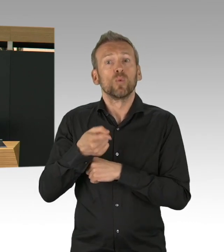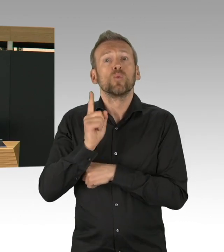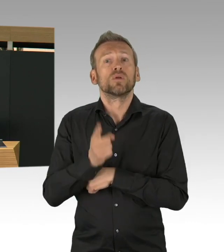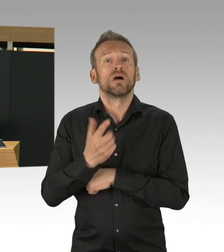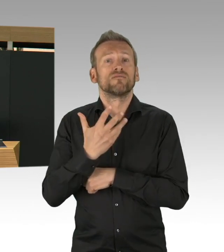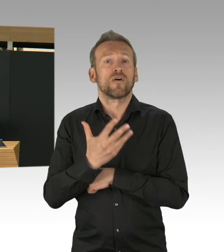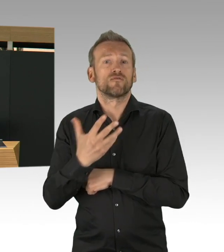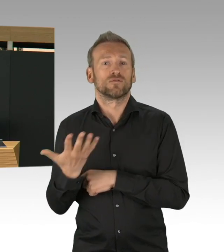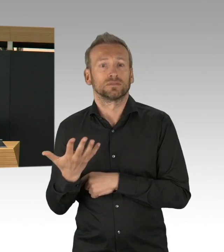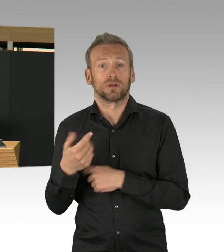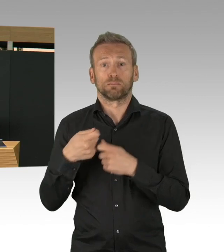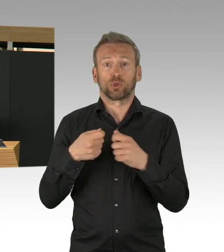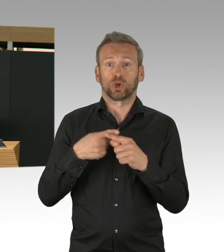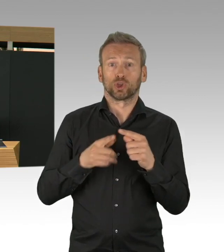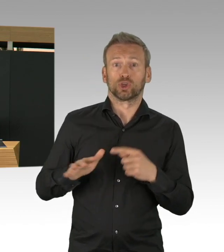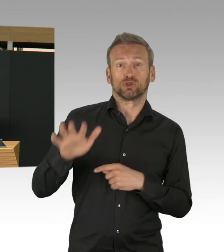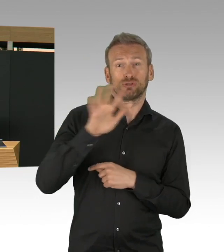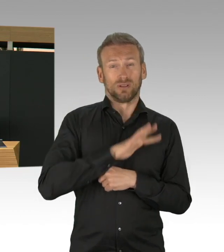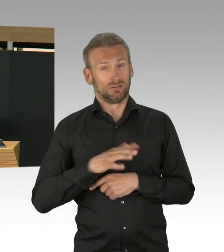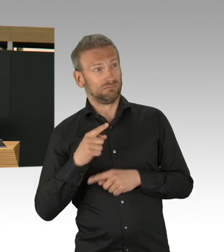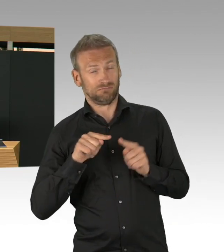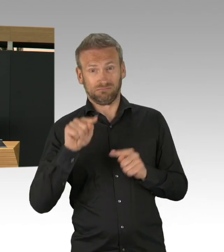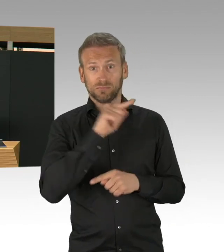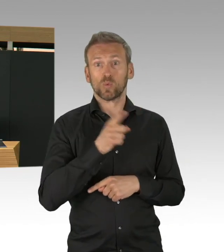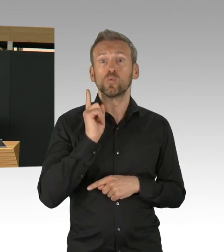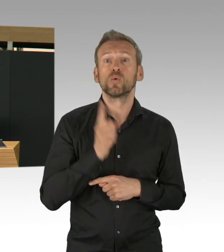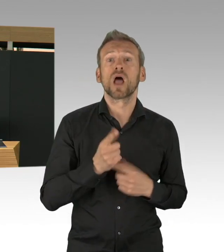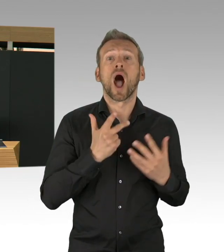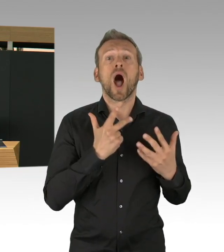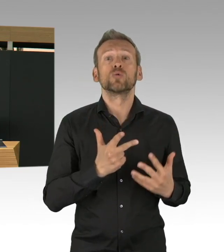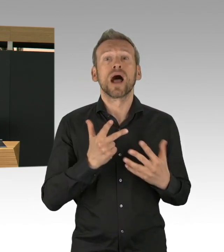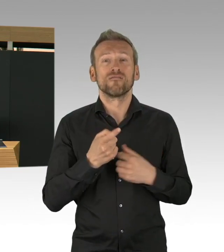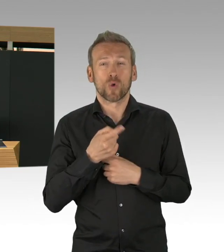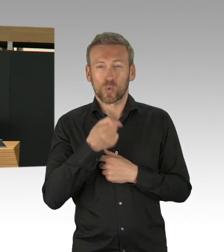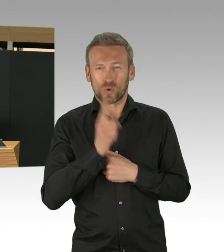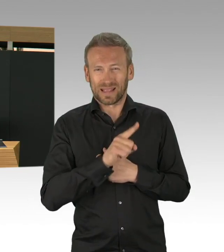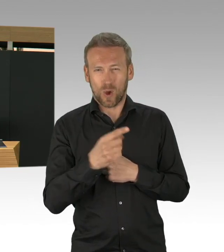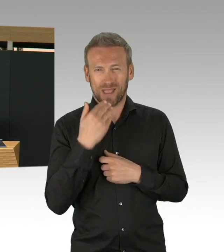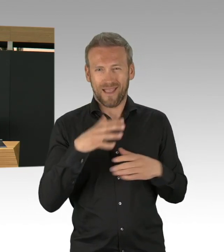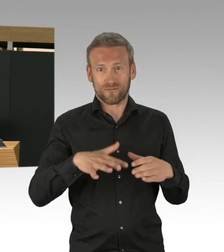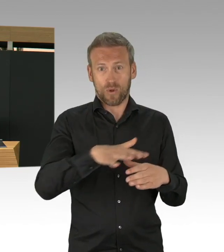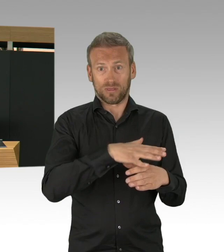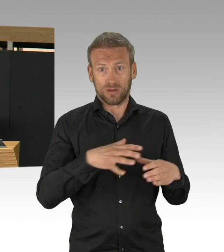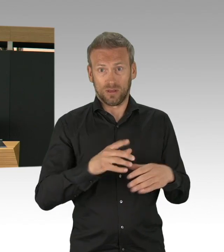ist die Situation eine ganze andere. Dort hat es sehr früh schon angefangen mit Infektionszahlen,